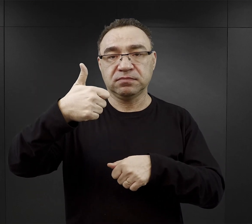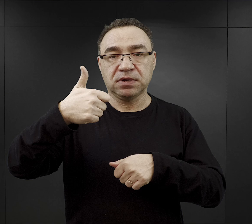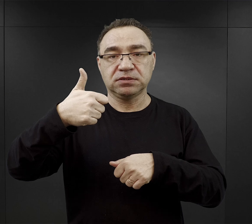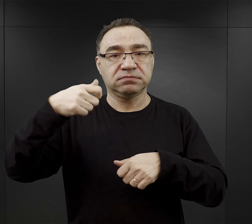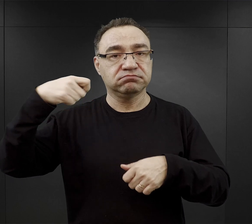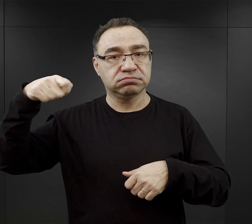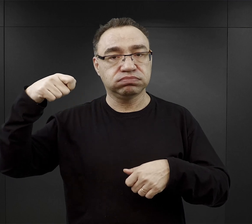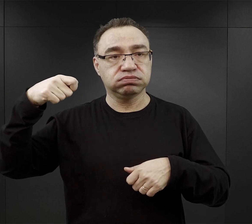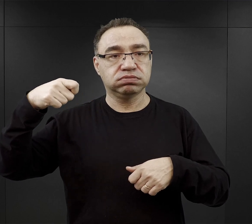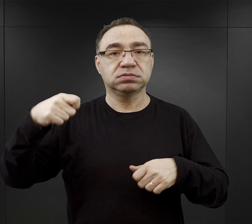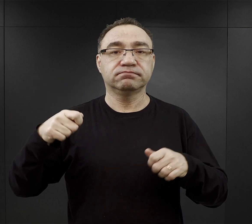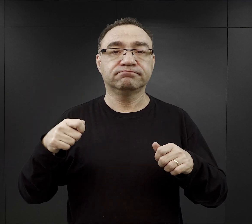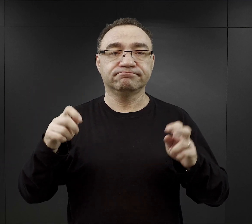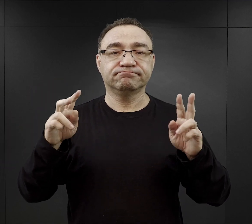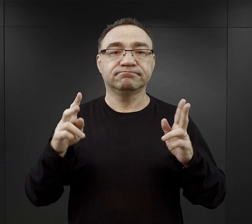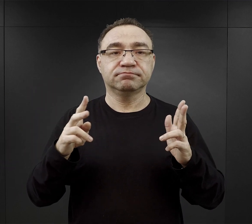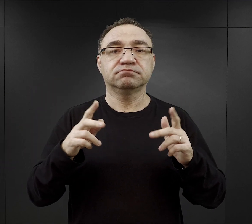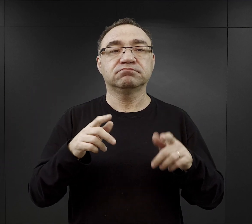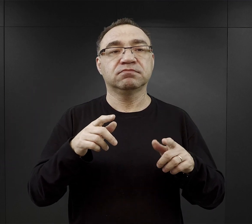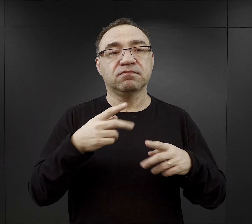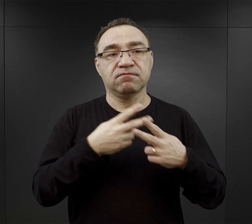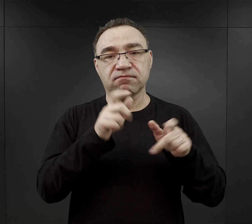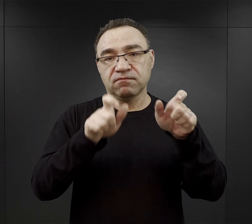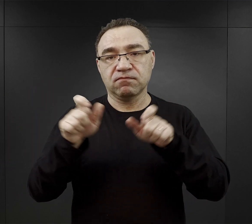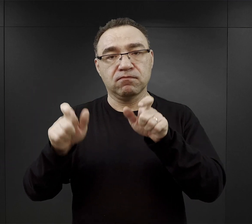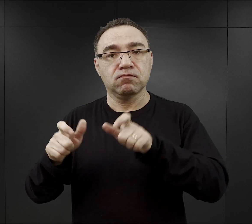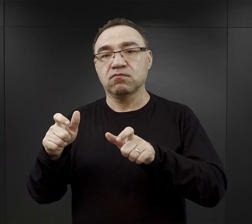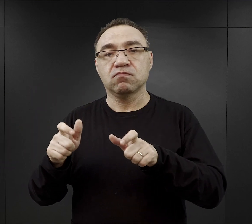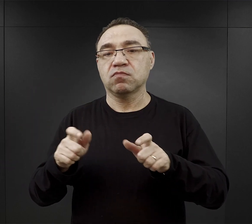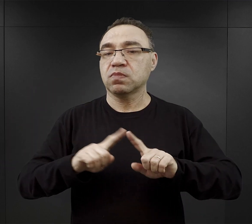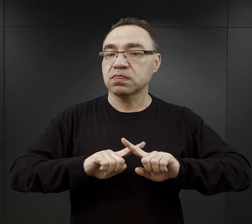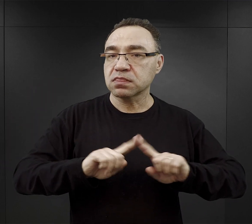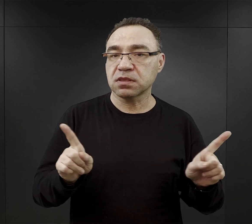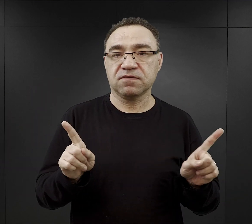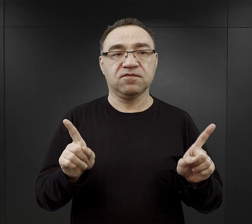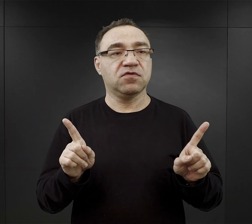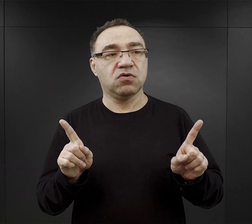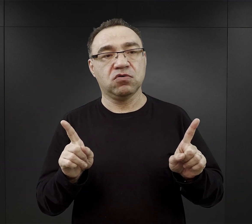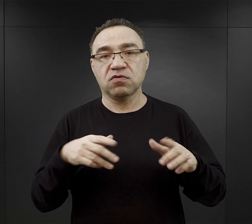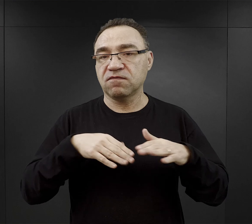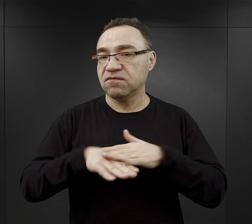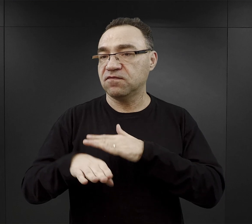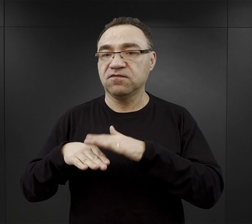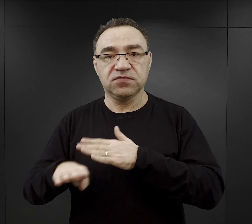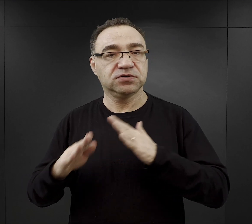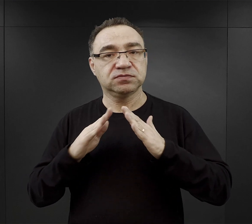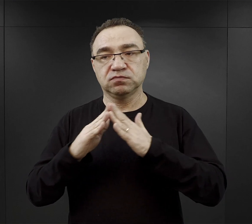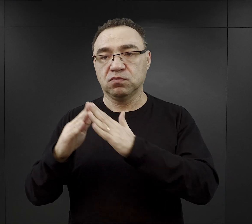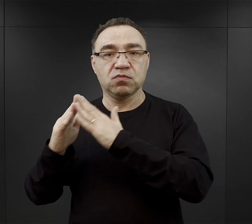wtedy rozpoczęła się tak zwana Blocksperre, czyli więźniowie nie mogli wychodzić ze swoich bloków,